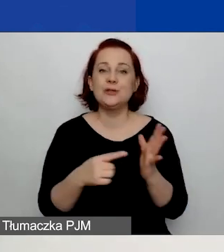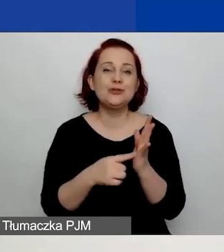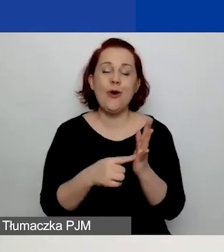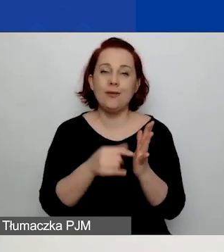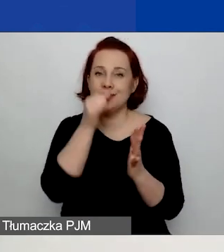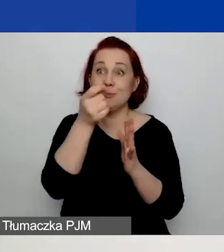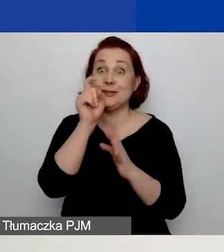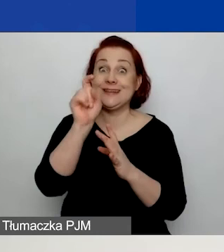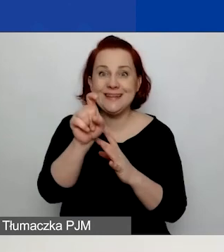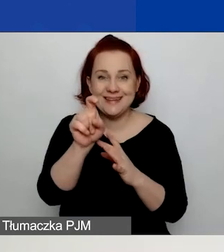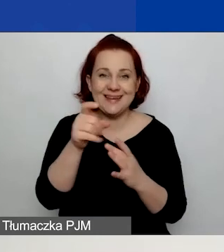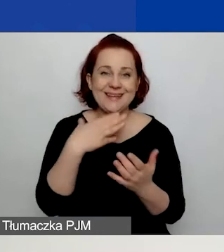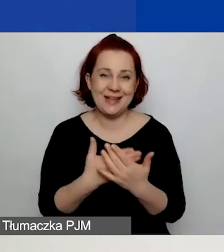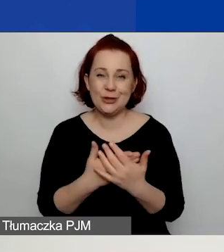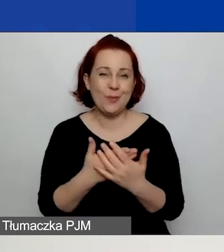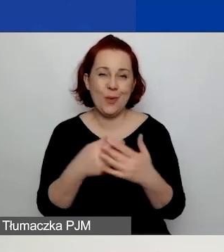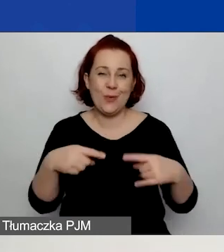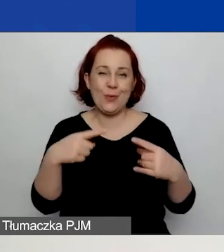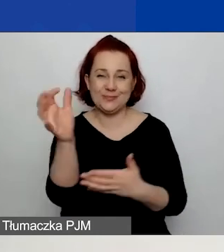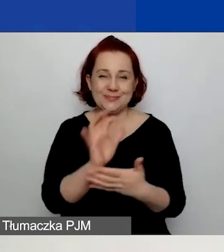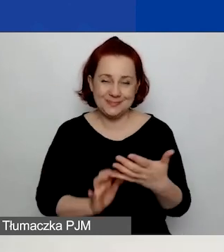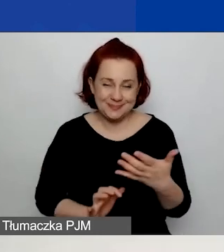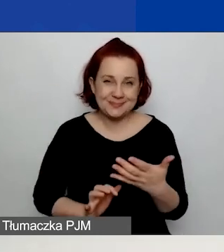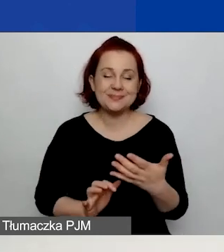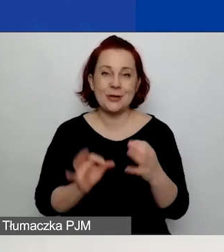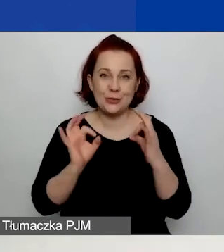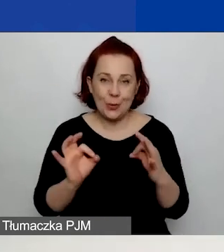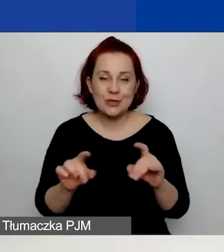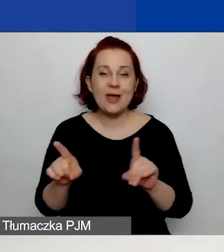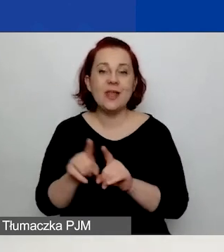ponieważ wniosek nie jest wypełniony prawidłowo. Zapisanie i sprawdzenie poprawności